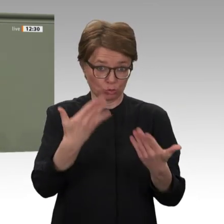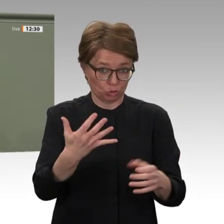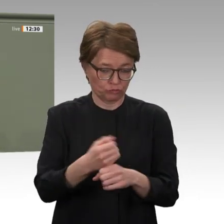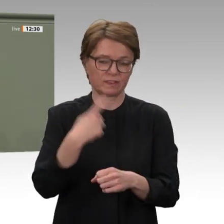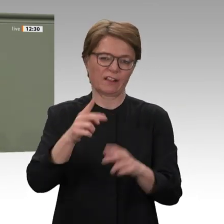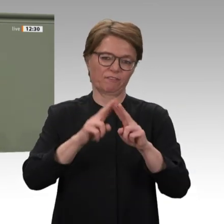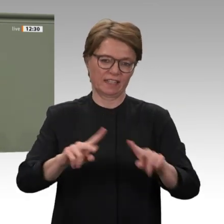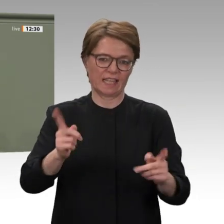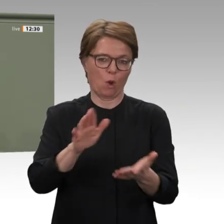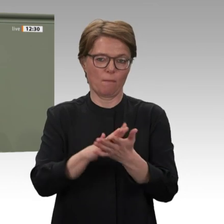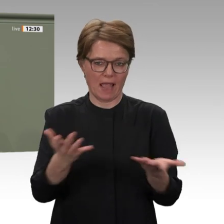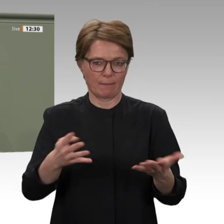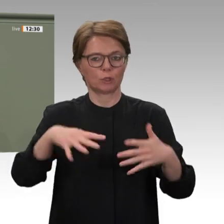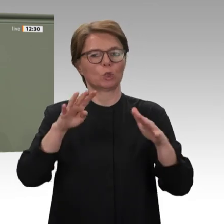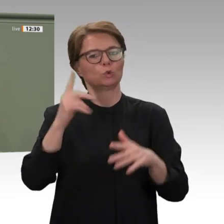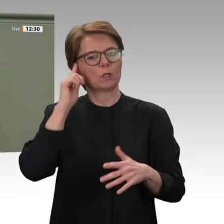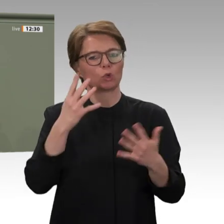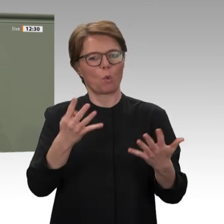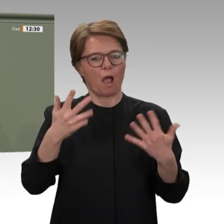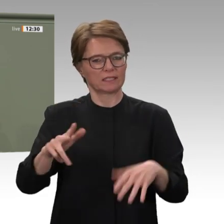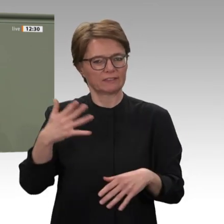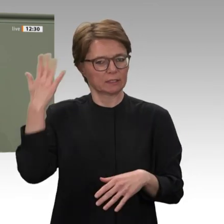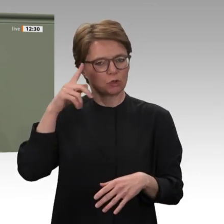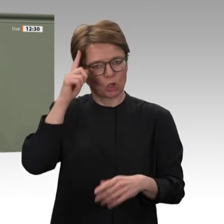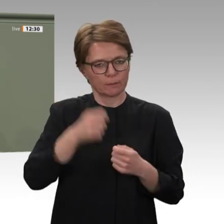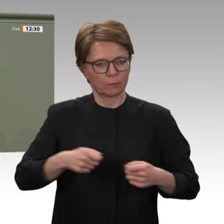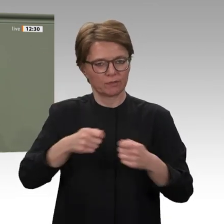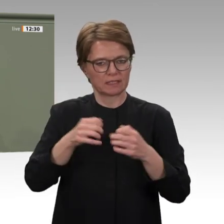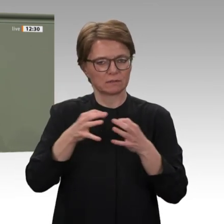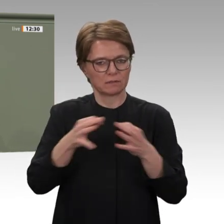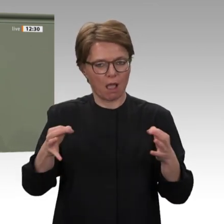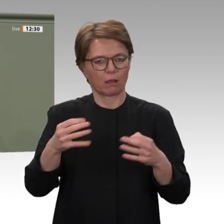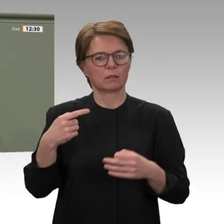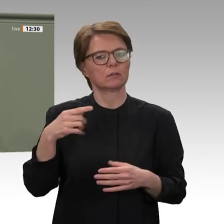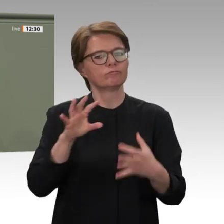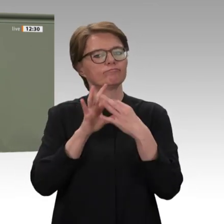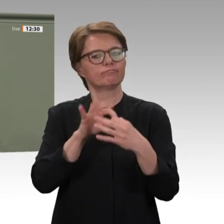ausliefern möchte. Das ist ein wichtiger Schritt zur Aufarbeitung und Aussöhnung,